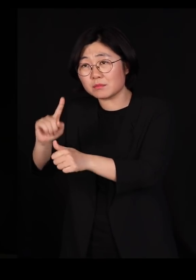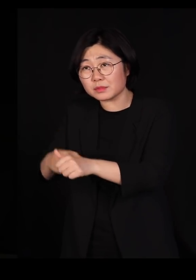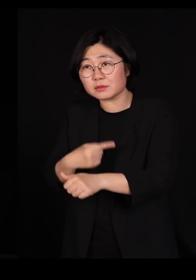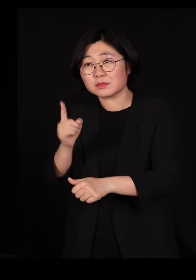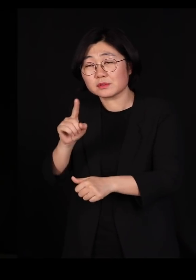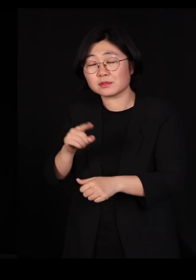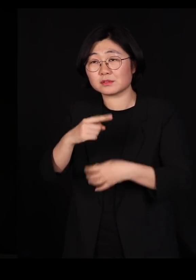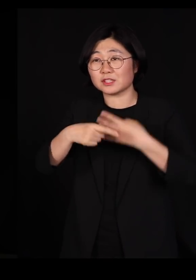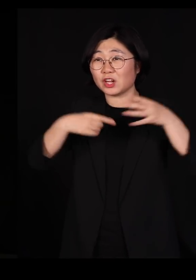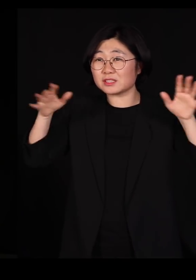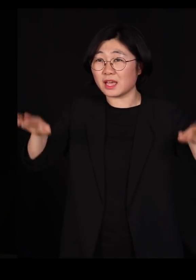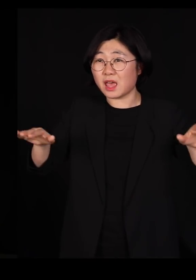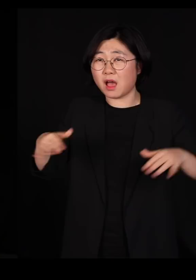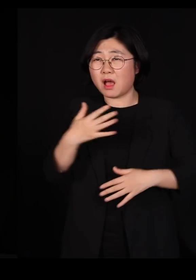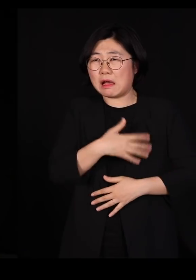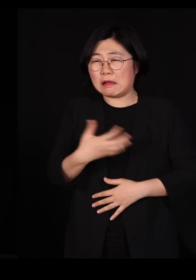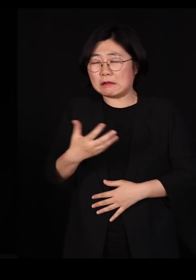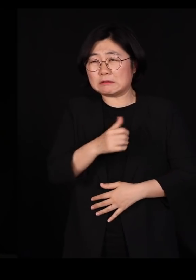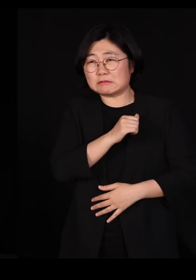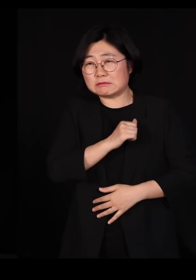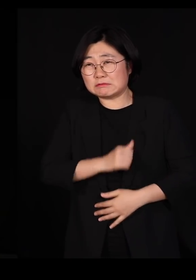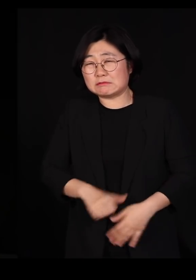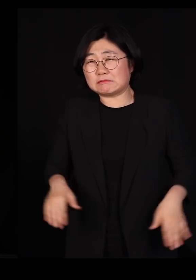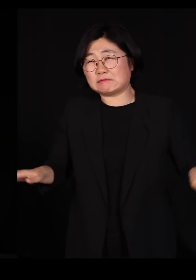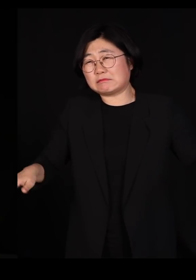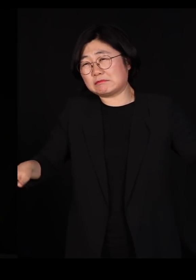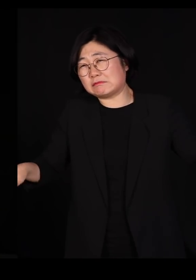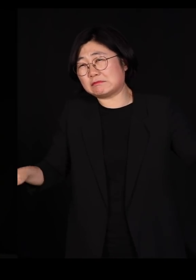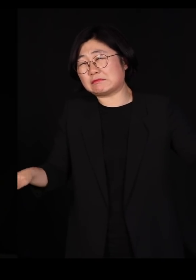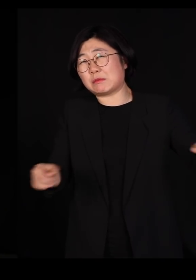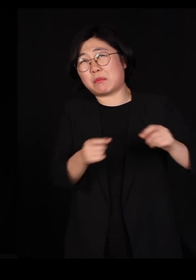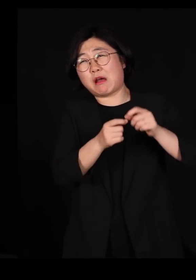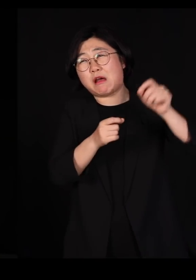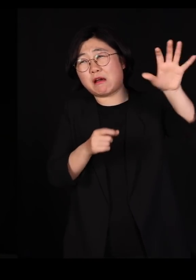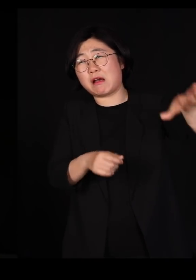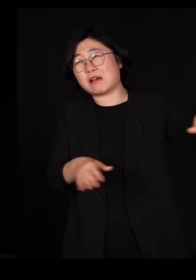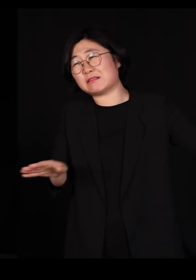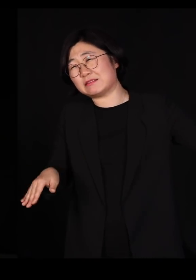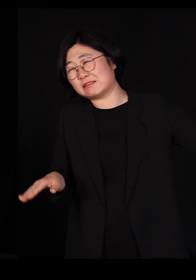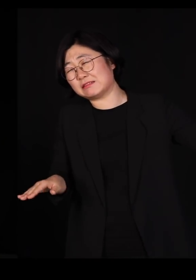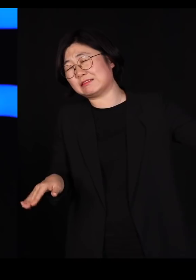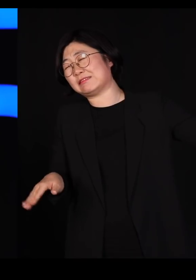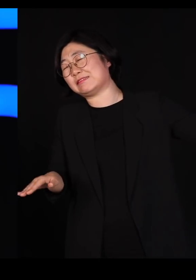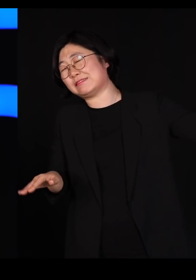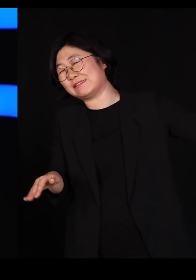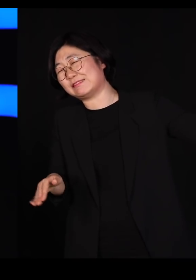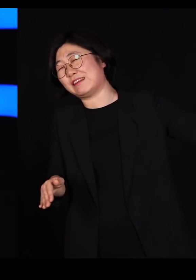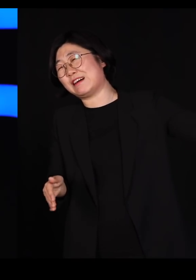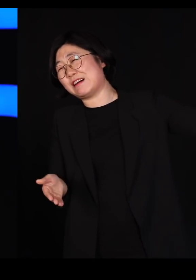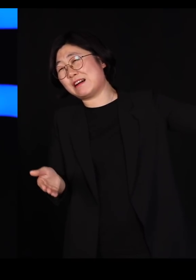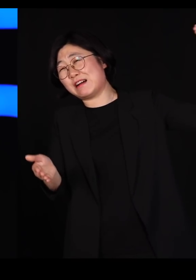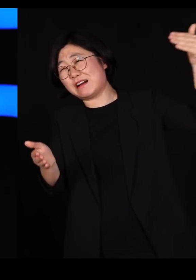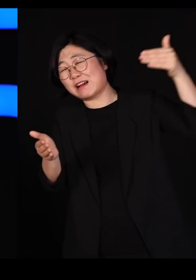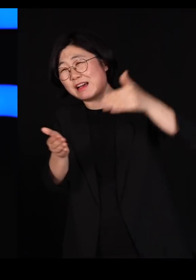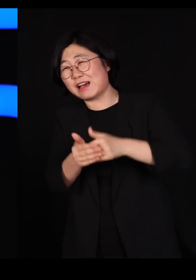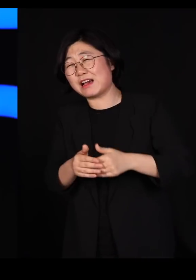철새들이 또 그 아픈 몸을 시베리아에서 여기까지 오느라고 고생하셨는데 천수만에 내려서